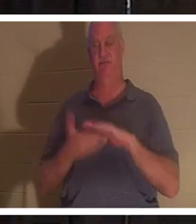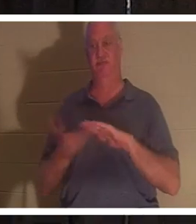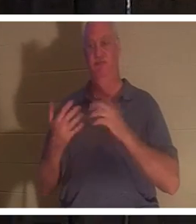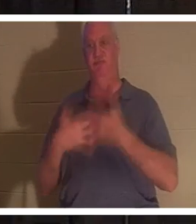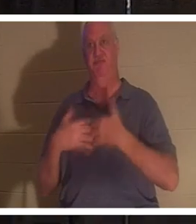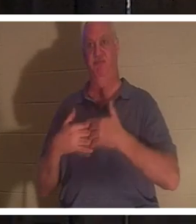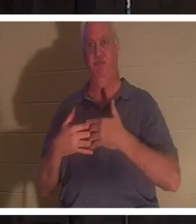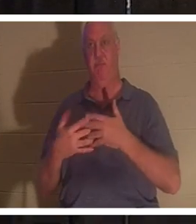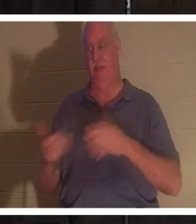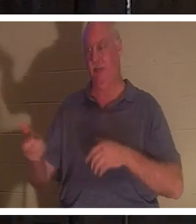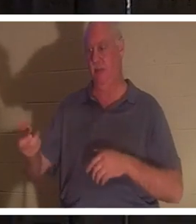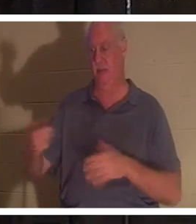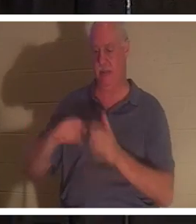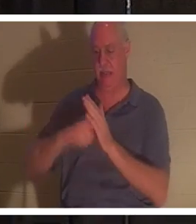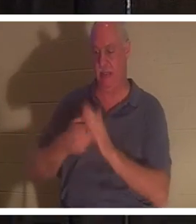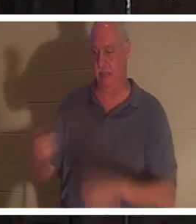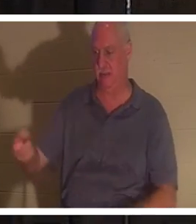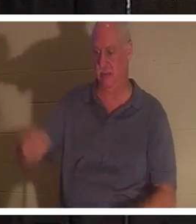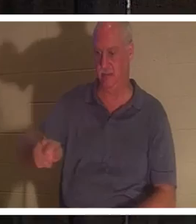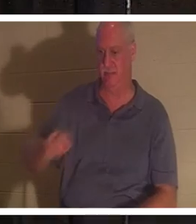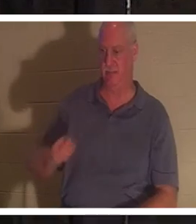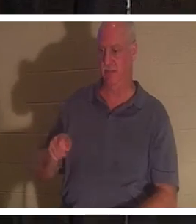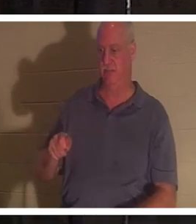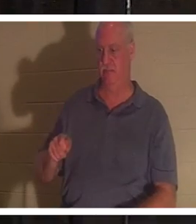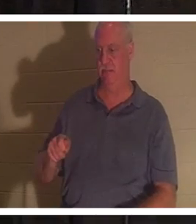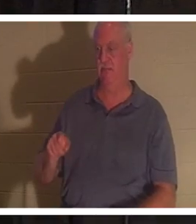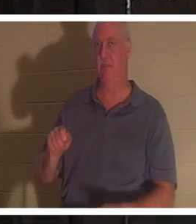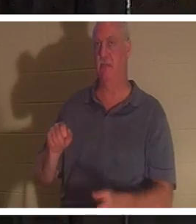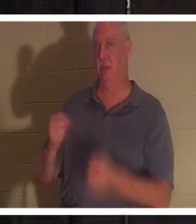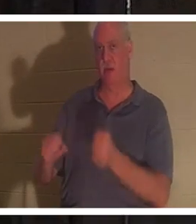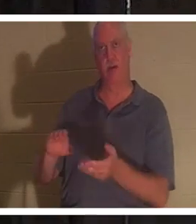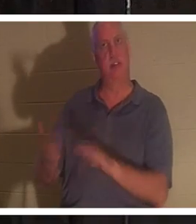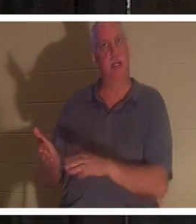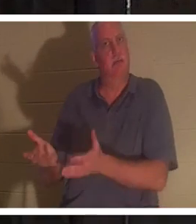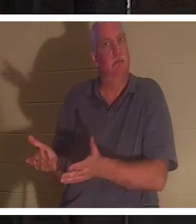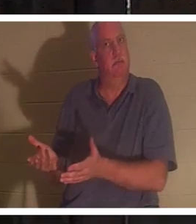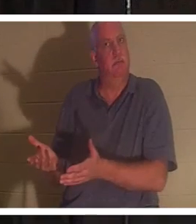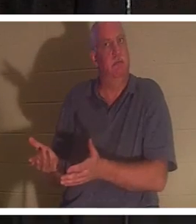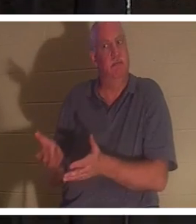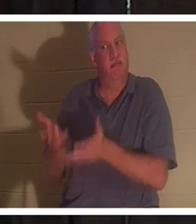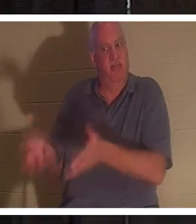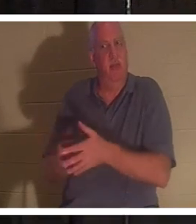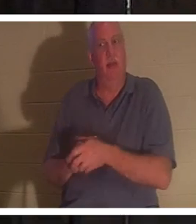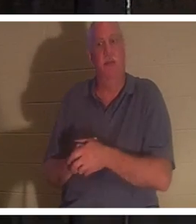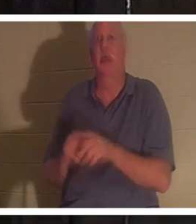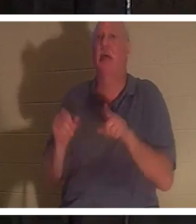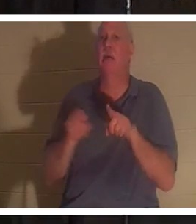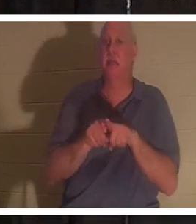clés et que je sors de cette voiture, c'est mort comme un clou de porte. C'est exactement pareil, à la fin de